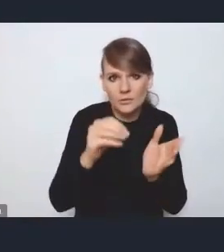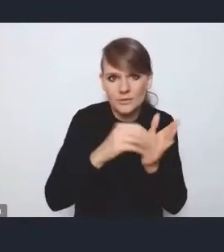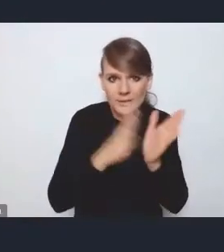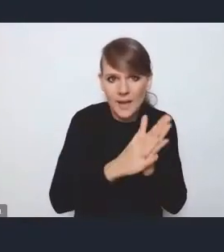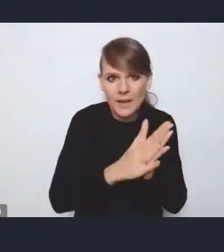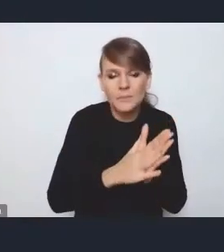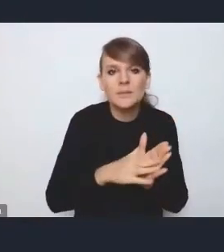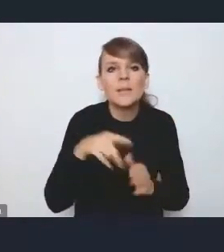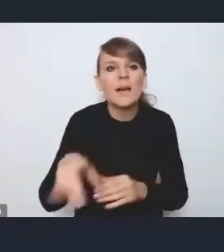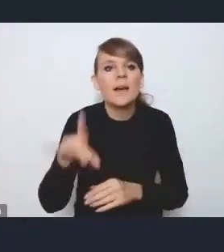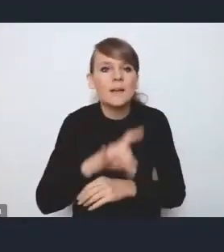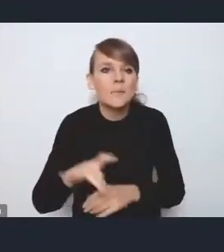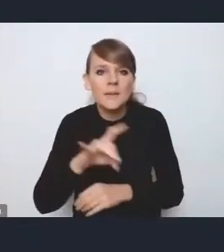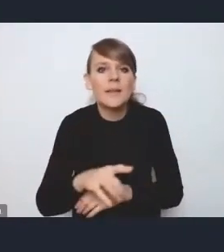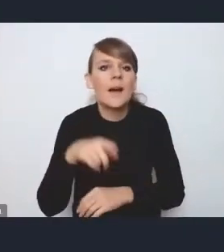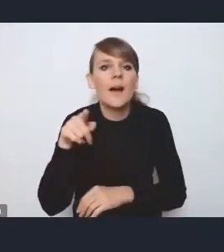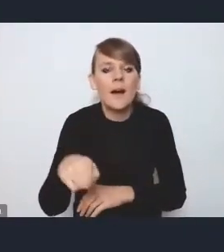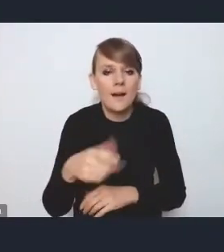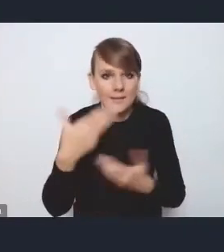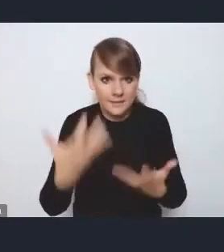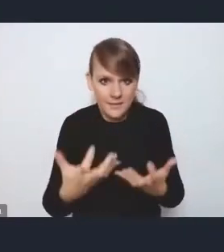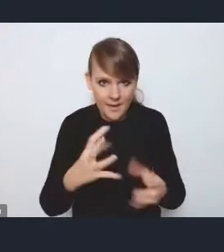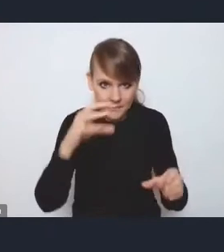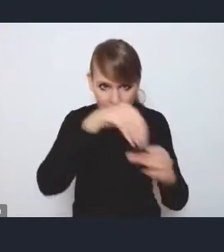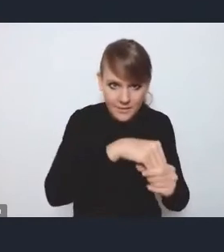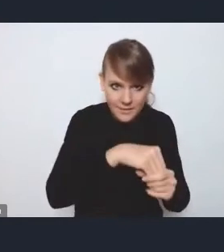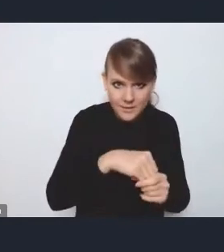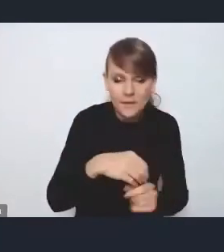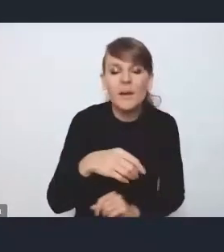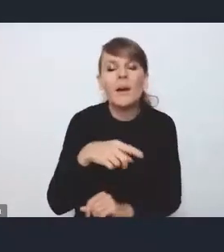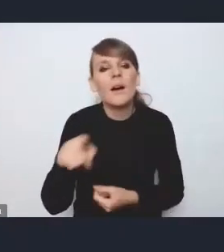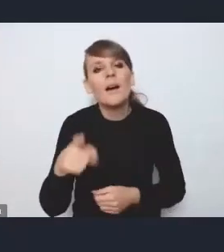jakie gmina powinna spełniać, żeby być w MOF-ie, bo o ile większość tych MOF-ów faktycznie ma jakieś ręce i nogi,